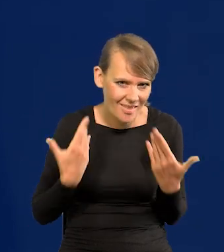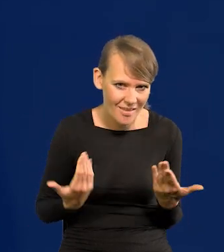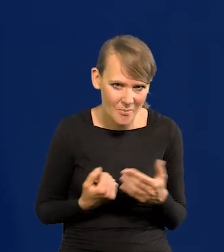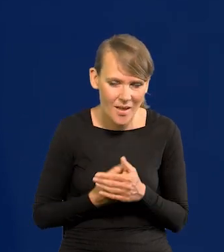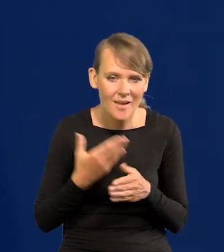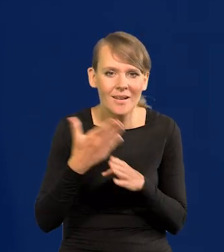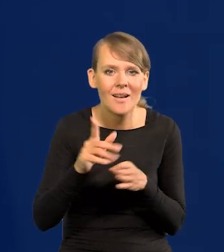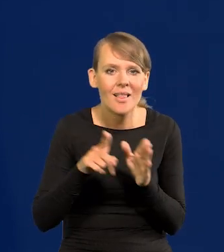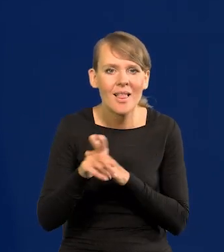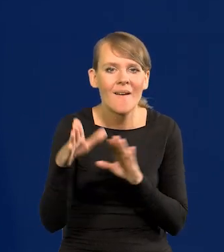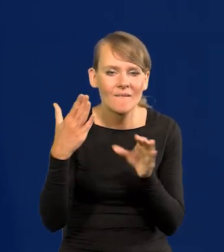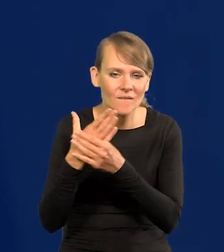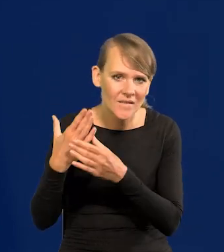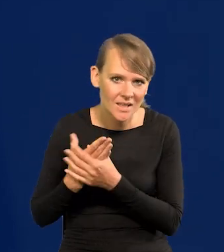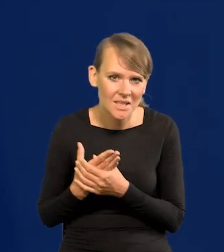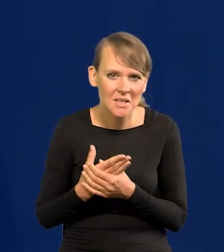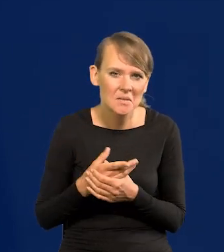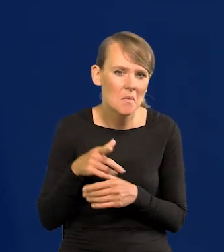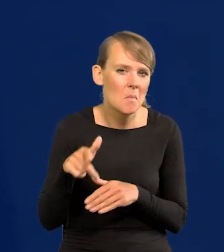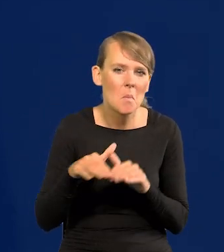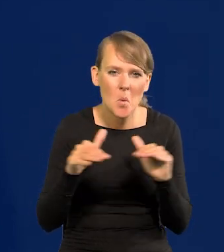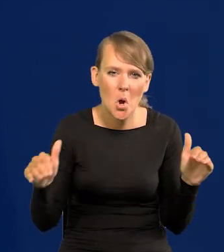Kredyt dla przedsiębiorstw jest na bardzo niskim poziomie.